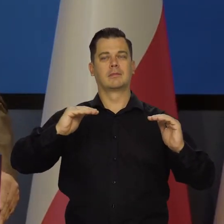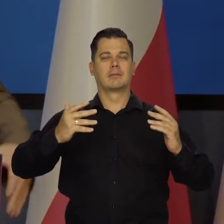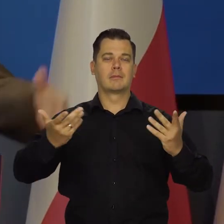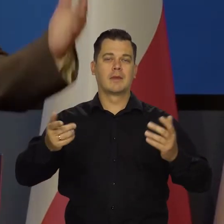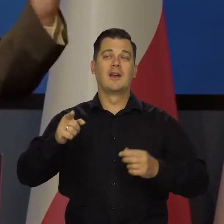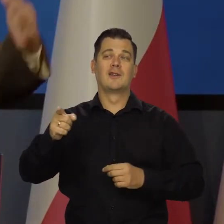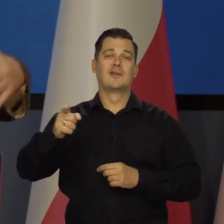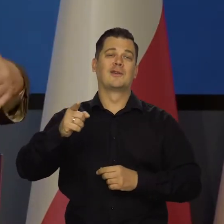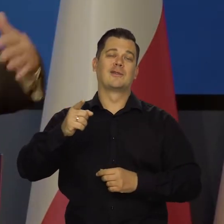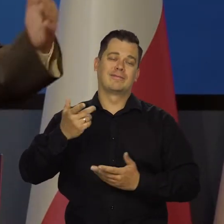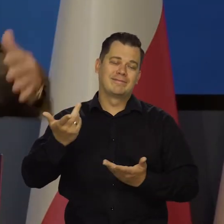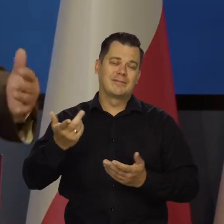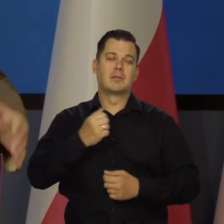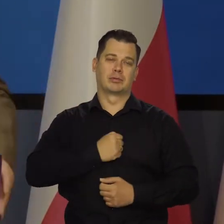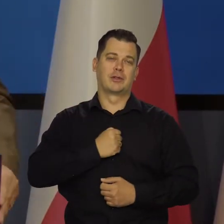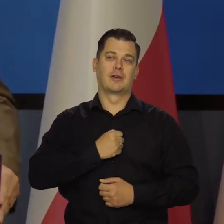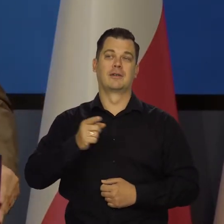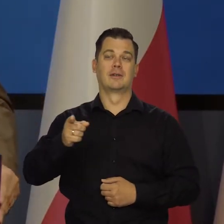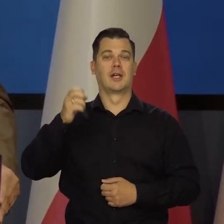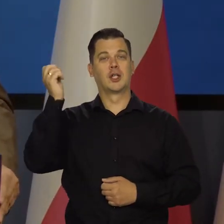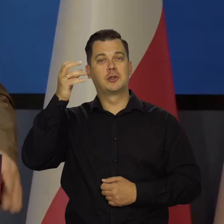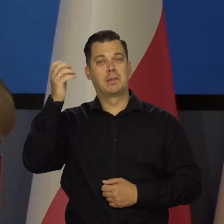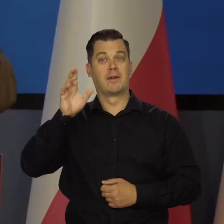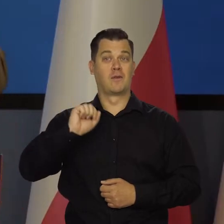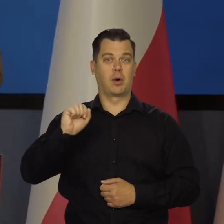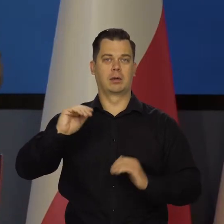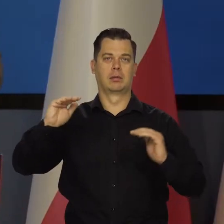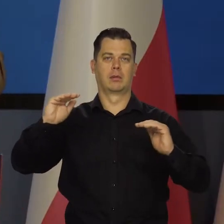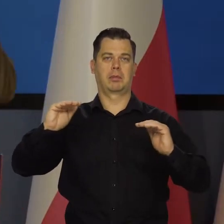że tamte kraje często w dół obniżyły te poziomy.